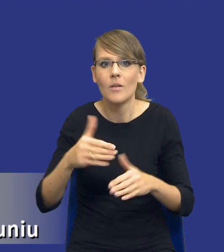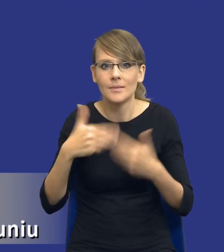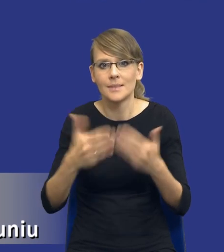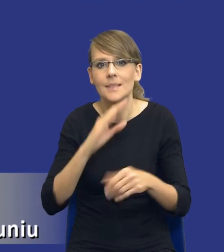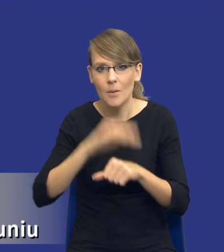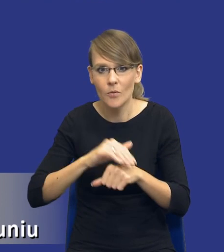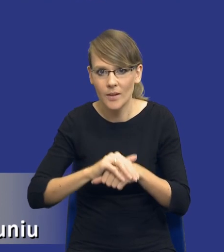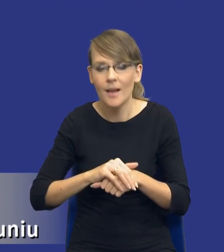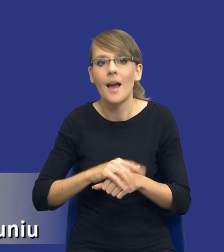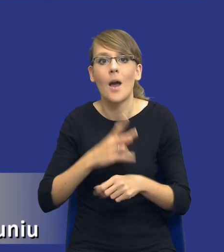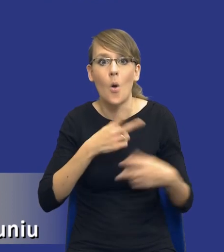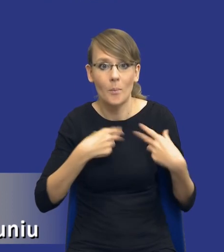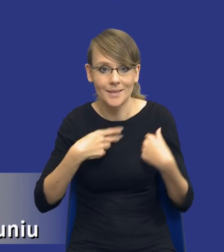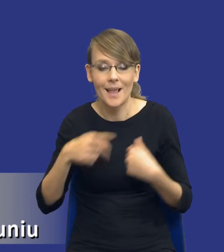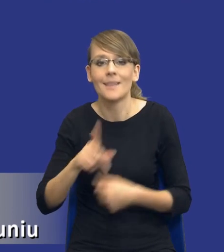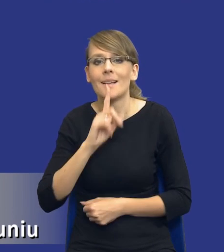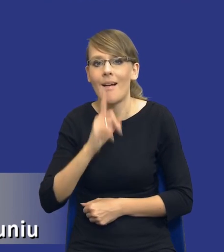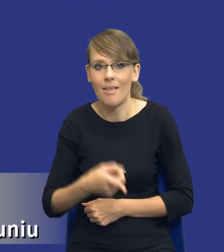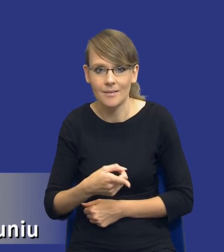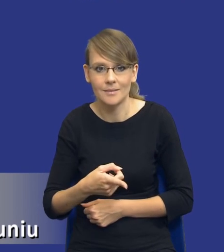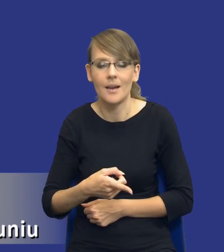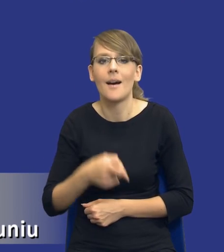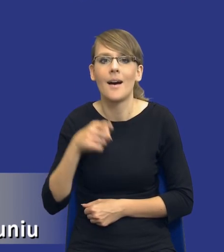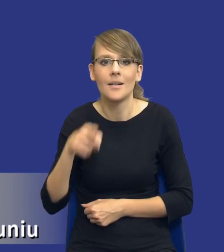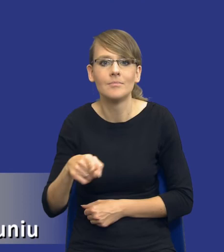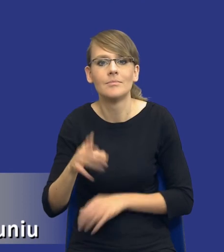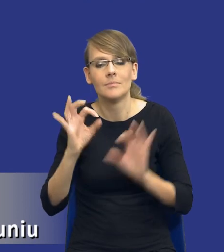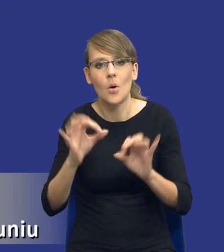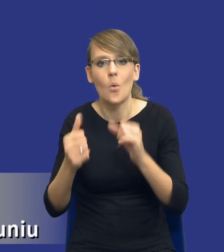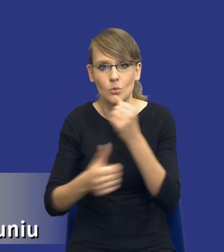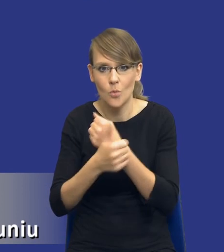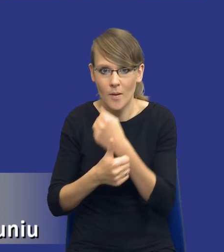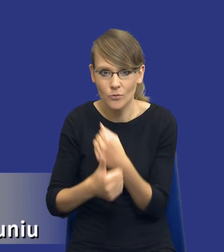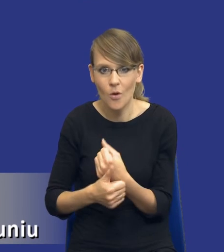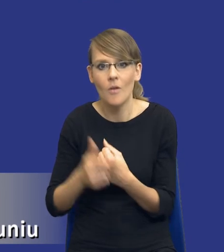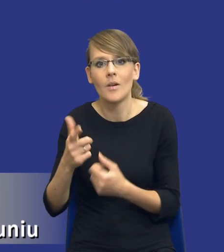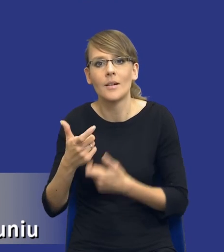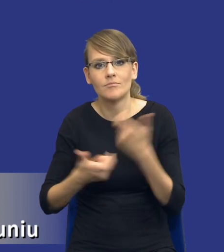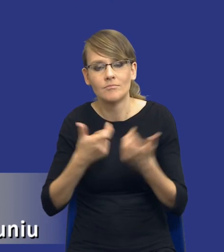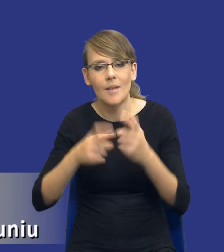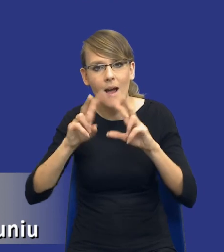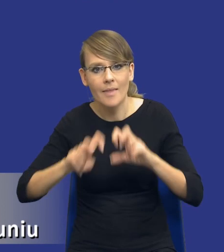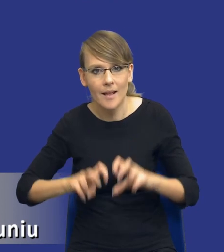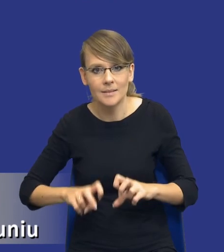I tam Komisja zaleca, żeby jednak właściwie udokumentować dokonanie takich analiz przed wszczęciem postępowania.